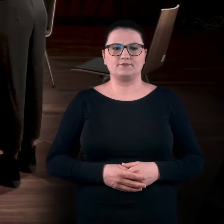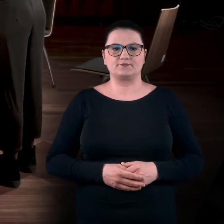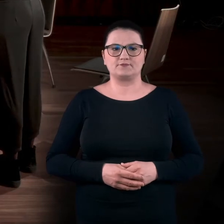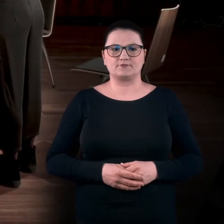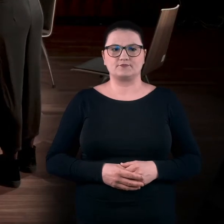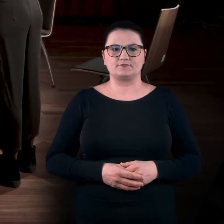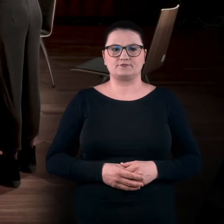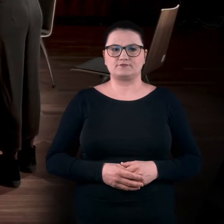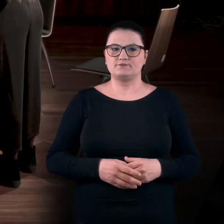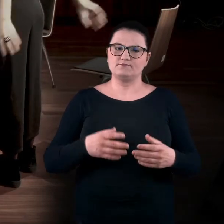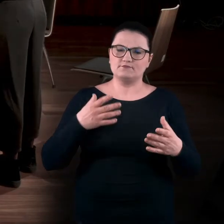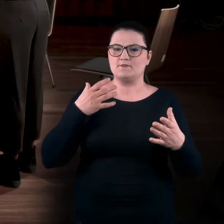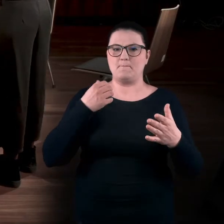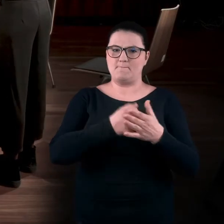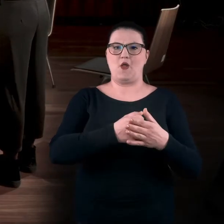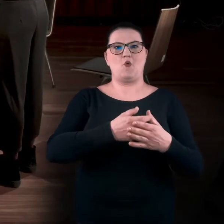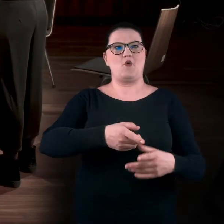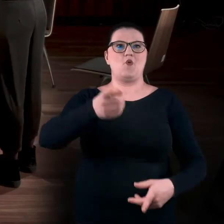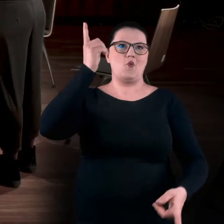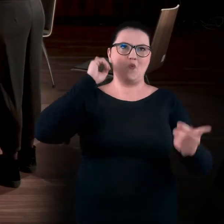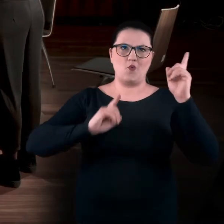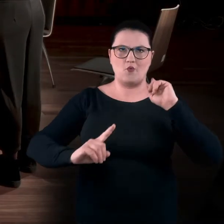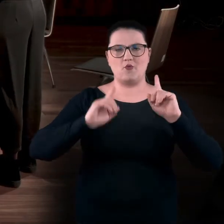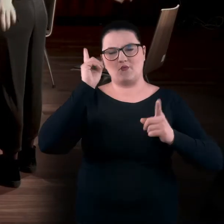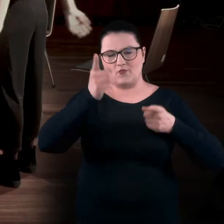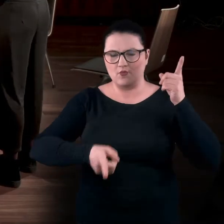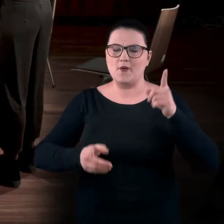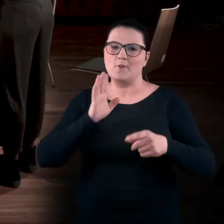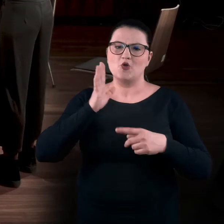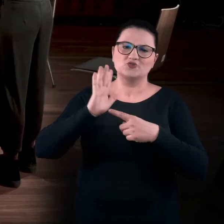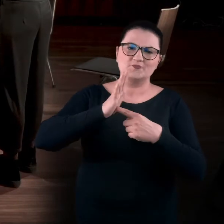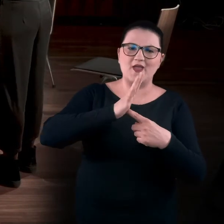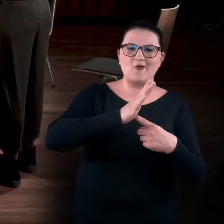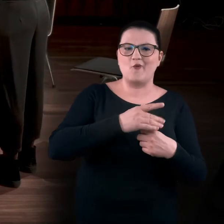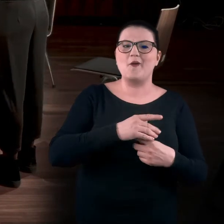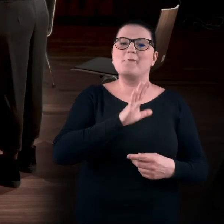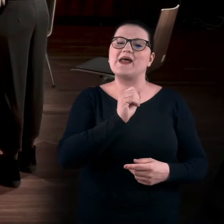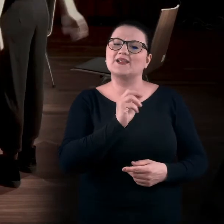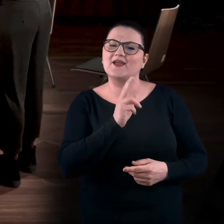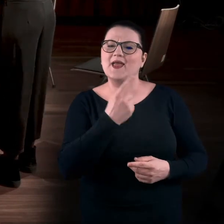w pełnym zakresie, tak jak śmigłowiec. Tak jak jakieś takie... Bartku, co ci przychodzi do głowy?